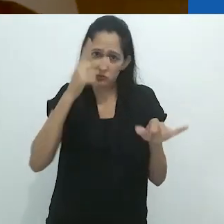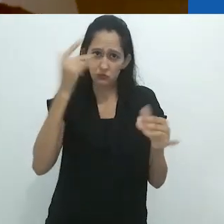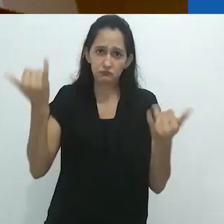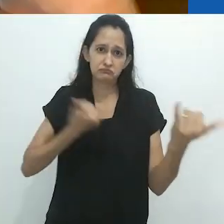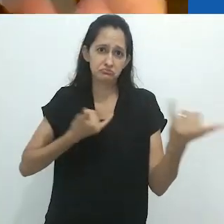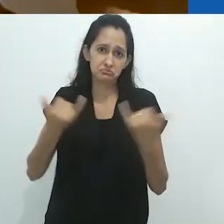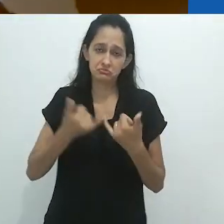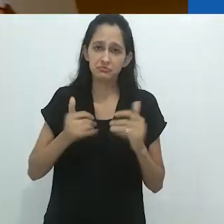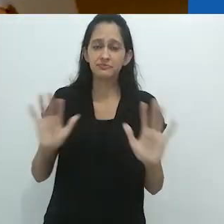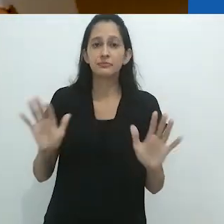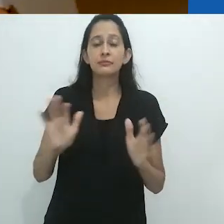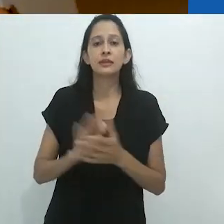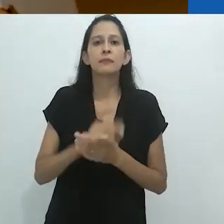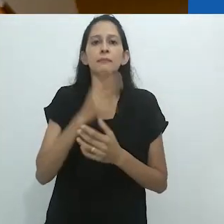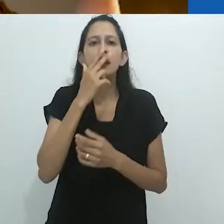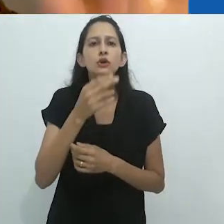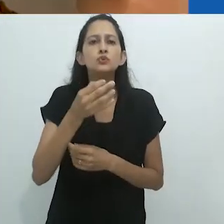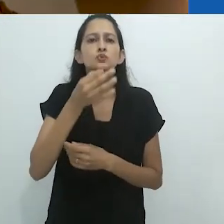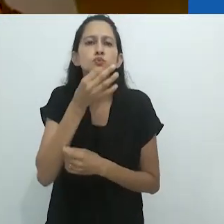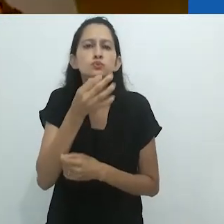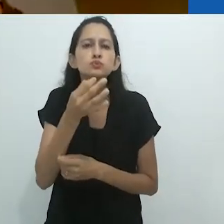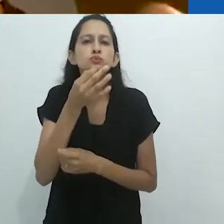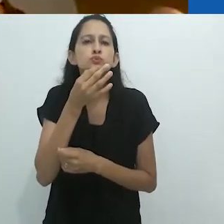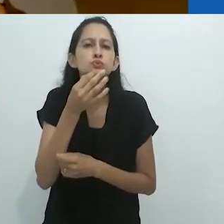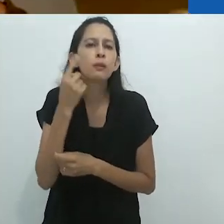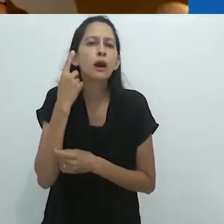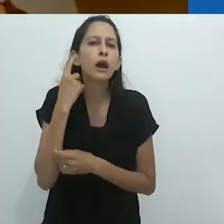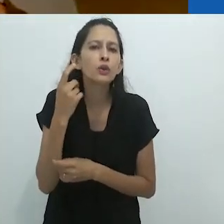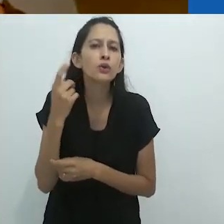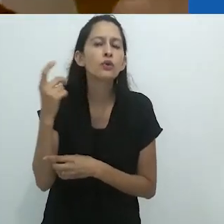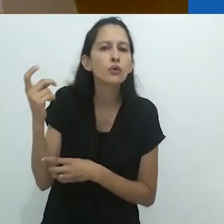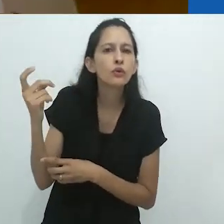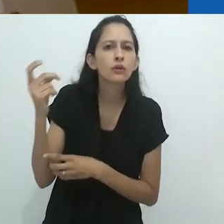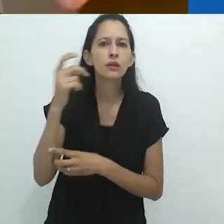É o que dizem. Dizem que a canção de múrmurio está vindo